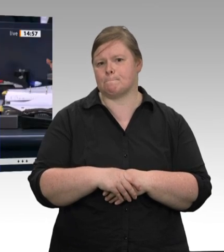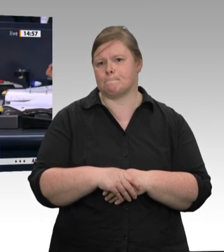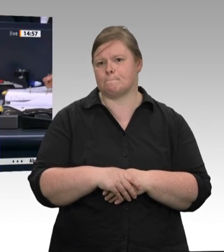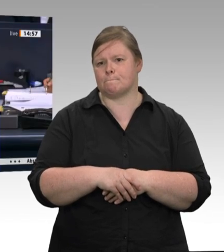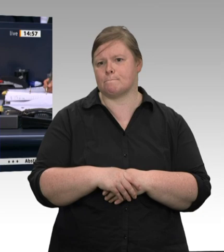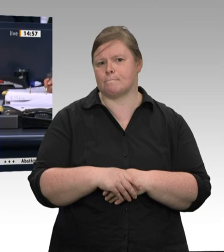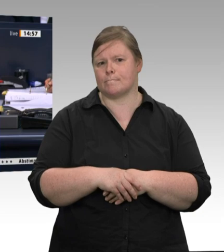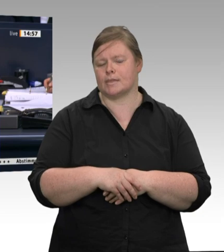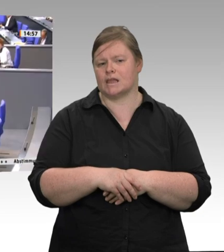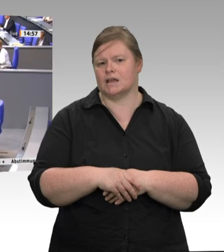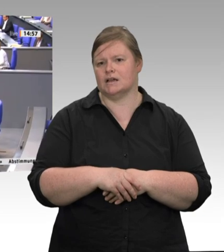Kollege Max Straubinger das Wort.